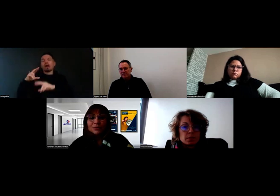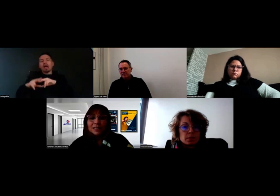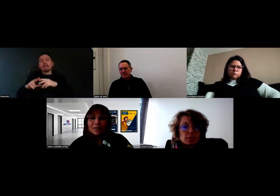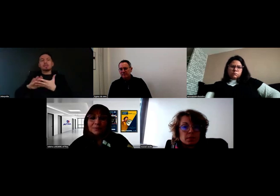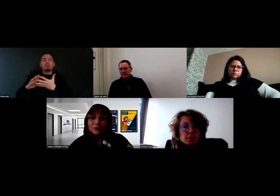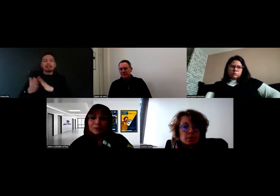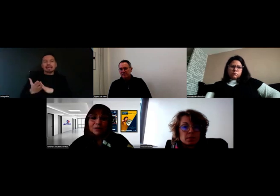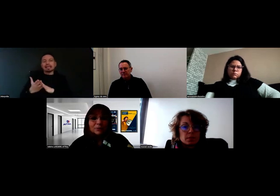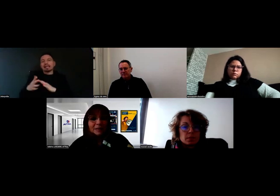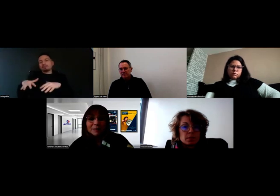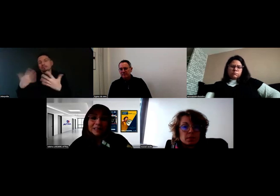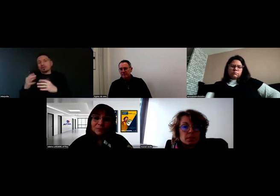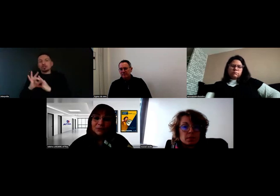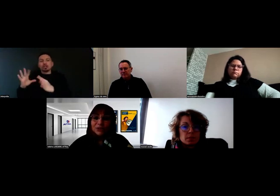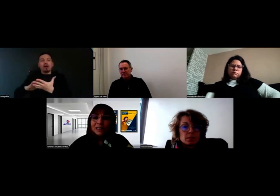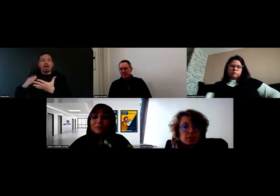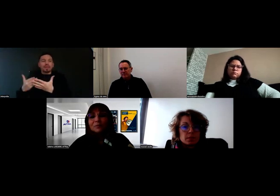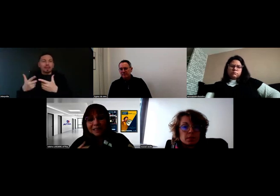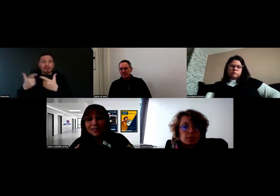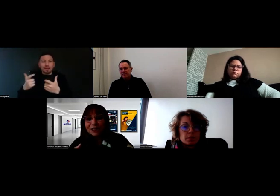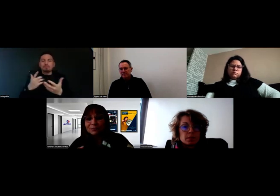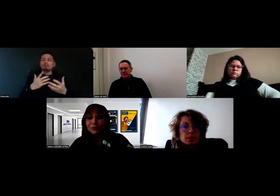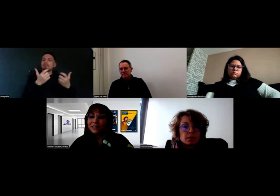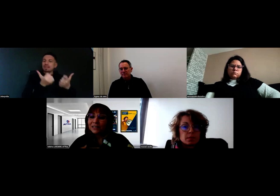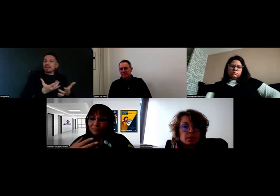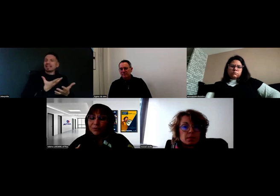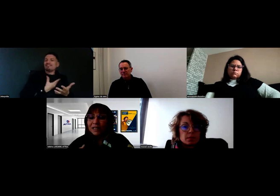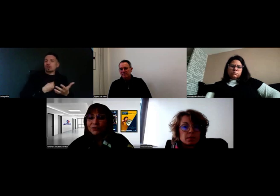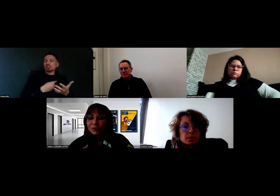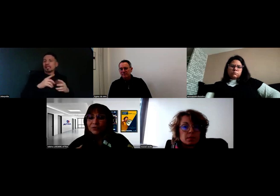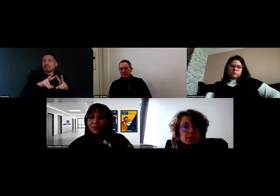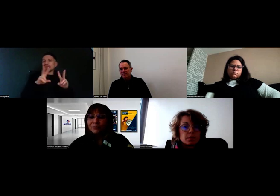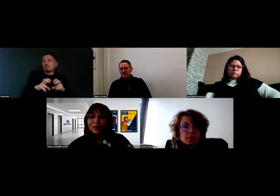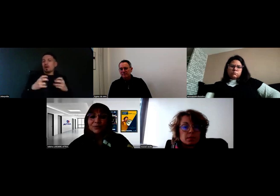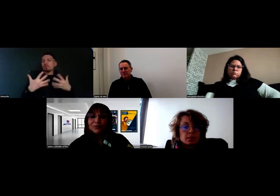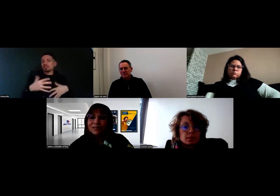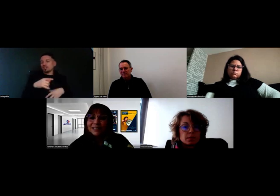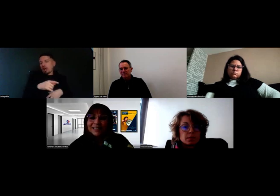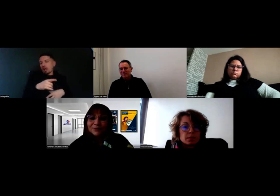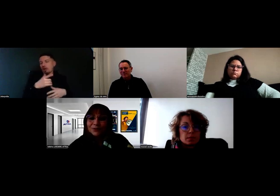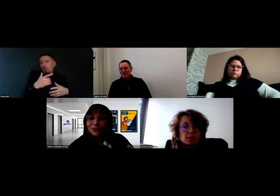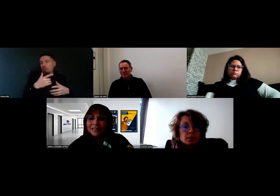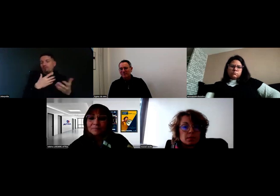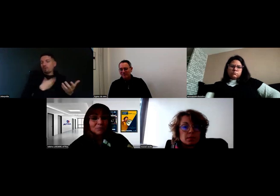il a un peu de mathématiques, un peu de français, mais comme il est déjà diplômé, il nous a rassurés sur le fait de pouvoir suivre ces matières,